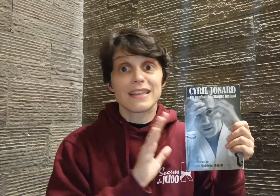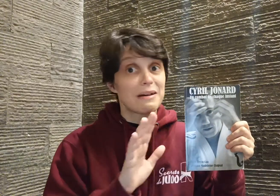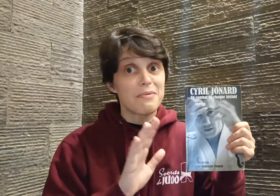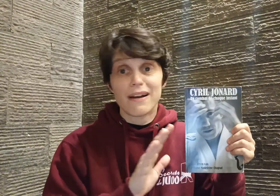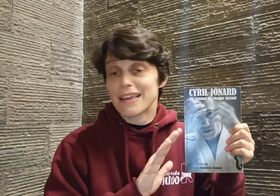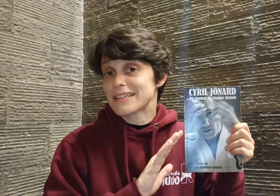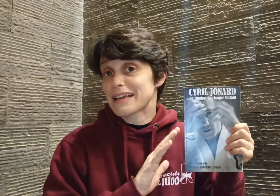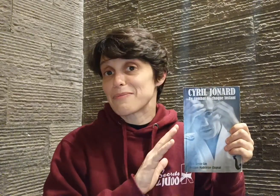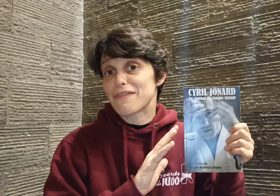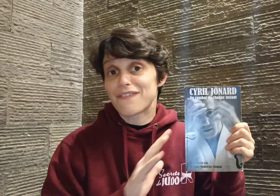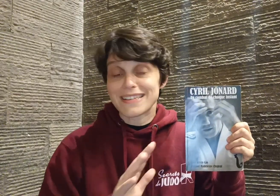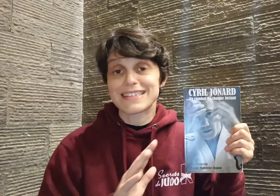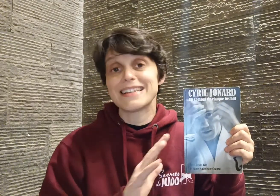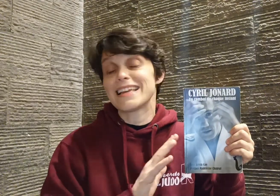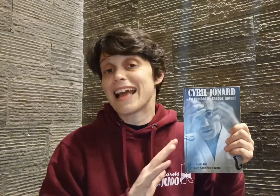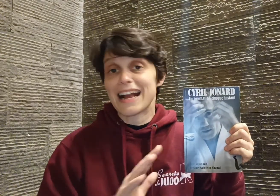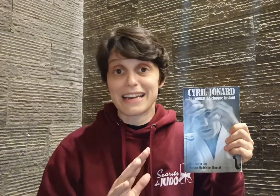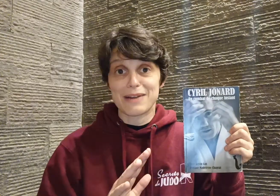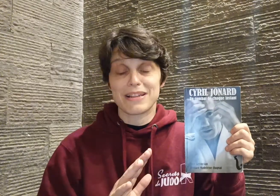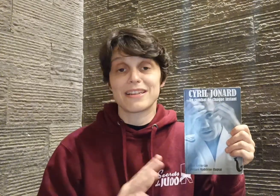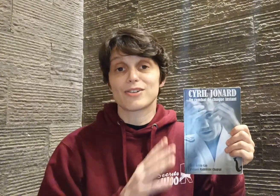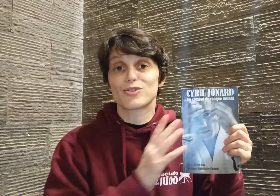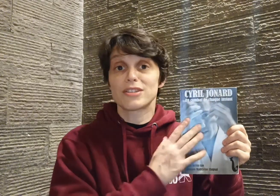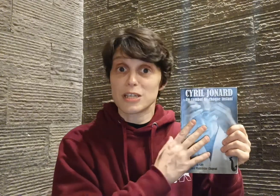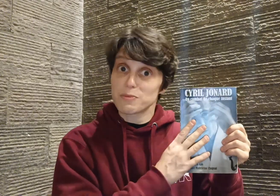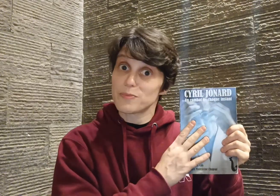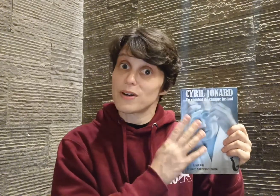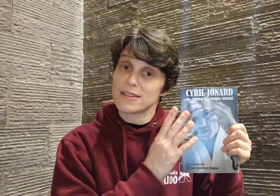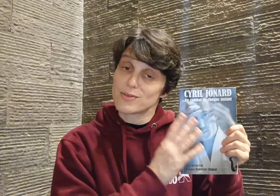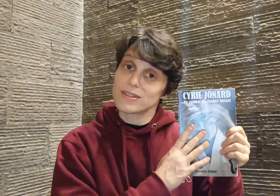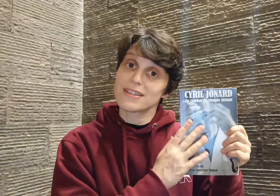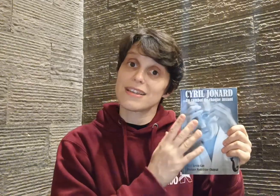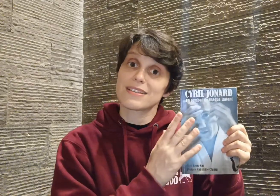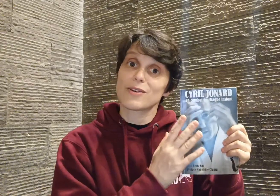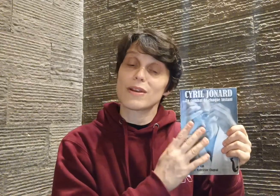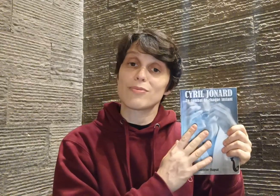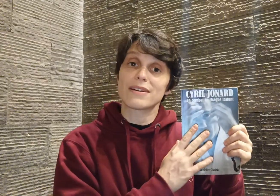d'abord extrêmement facile et agréable à lire, je tiens, à ce propos, a souligner sa collaboration